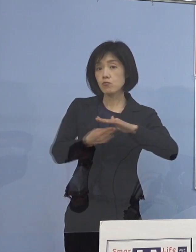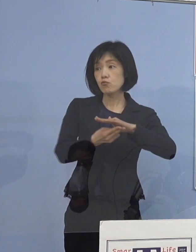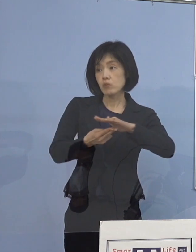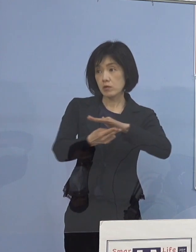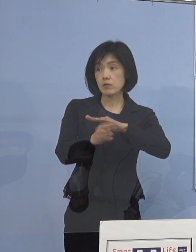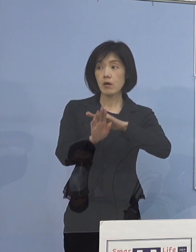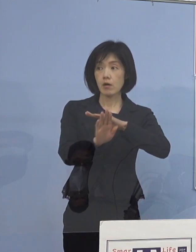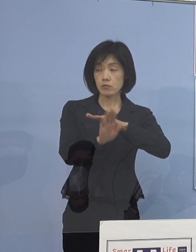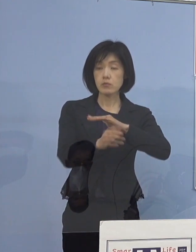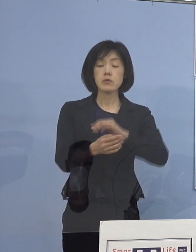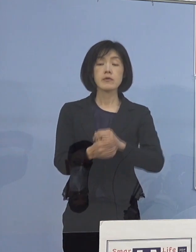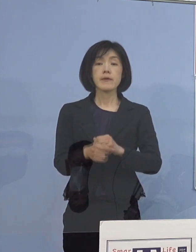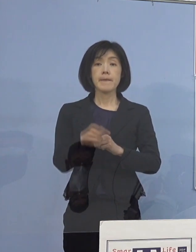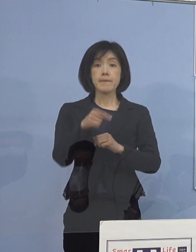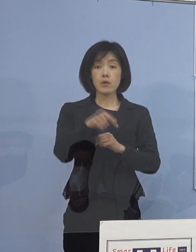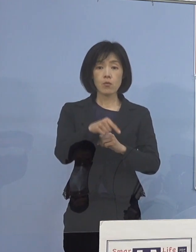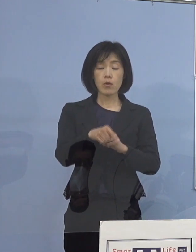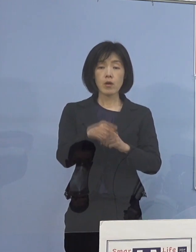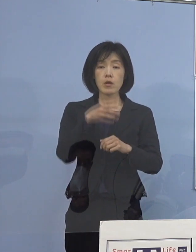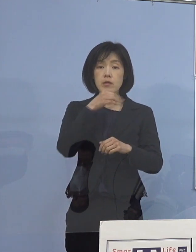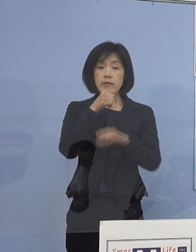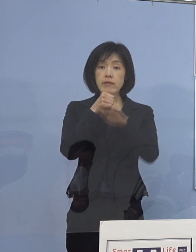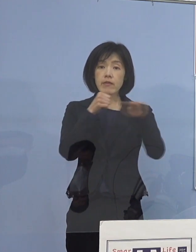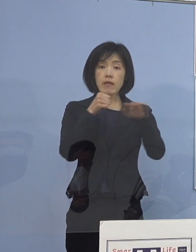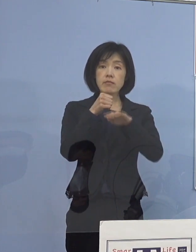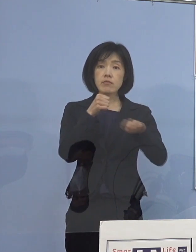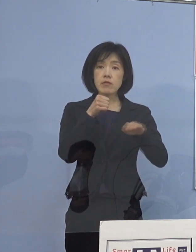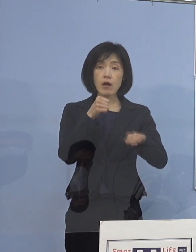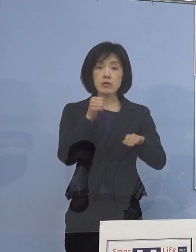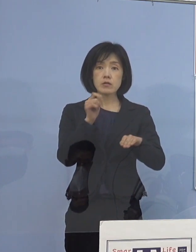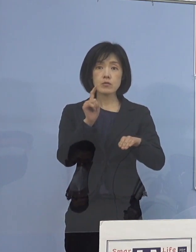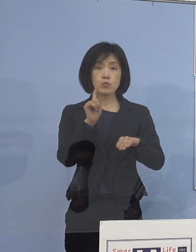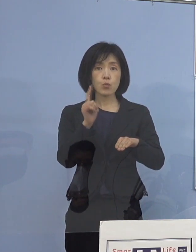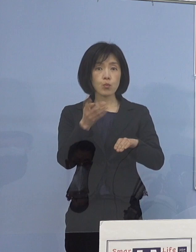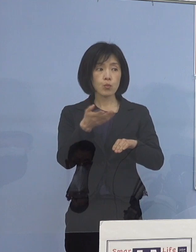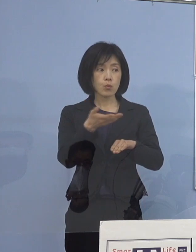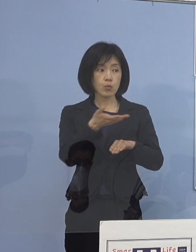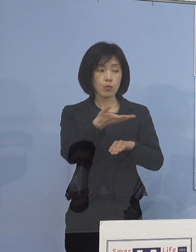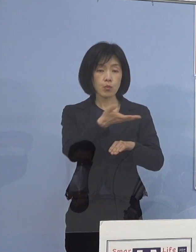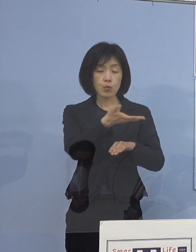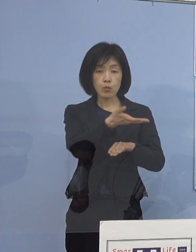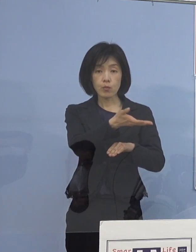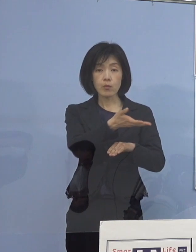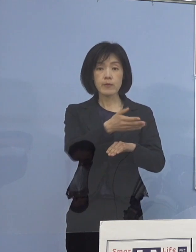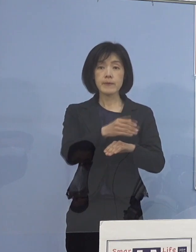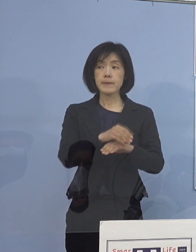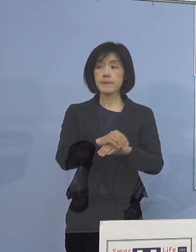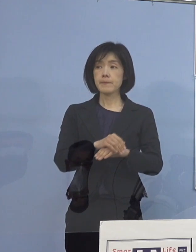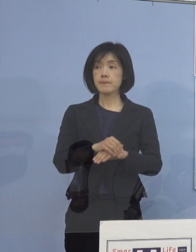例えばこれの 年代構成みたいなのってあったりしますか